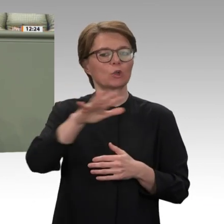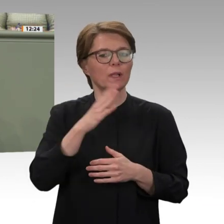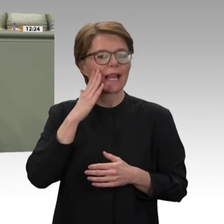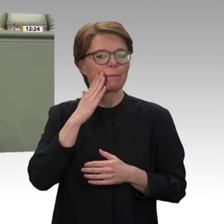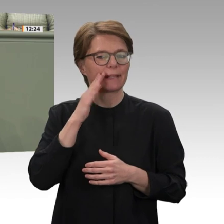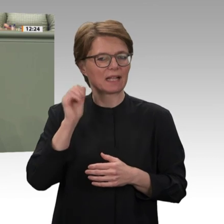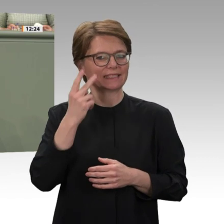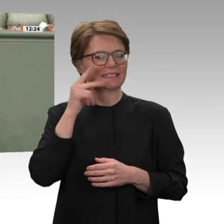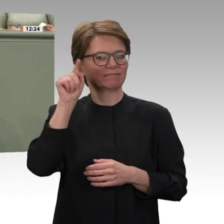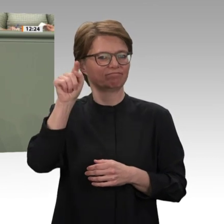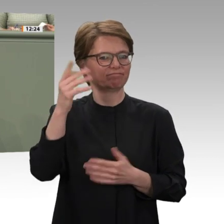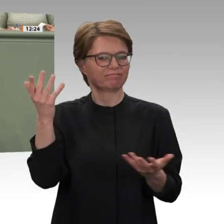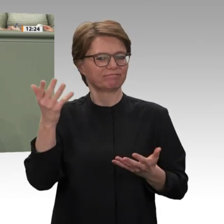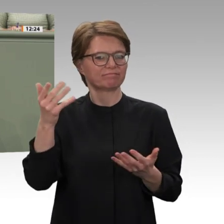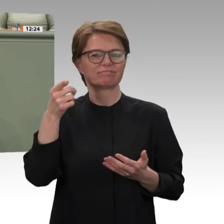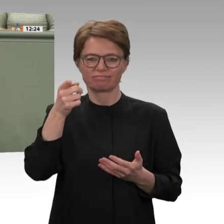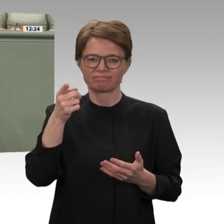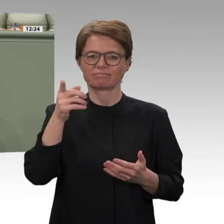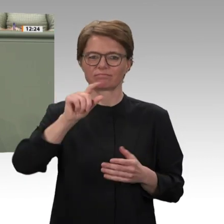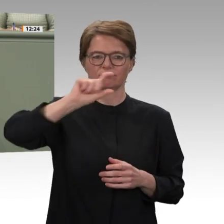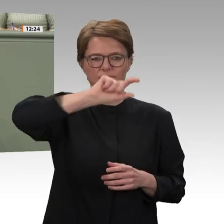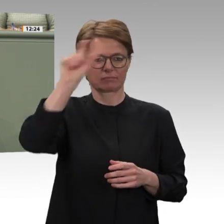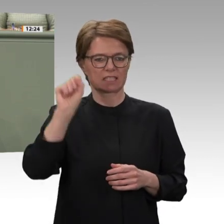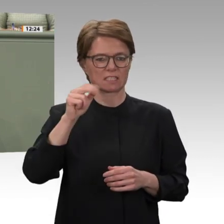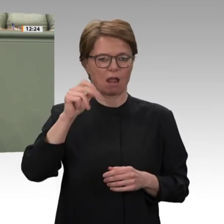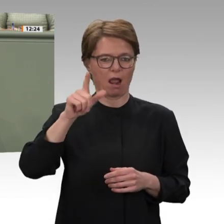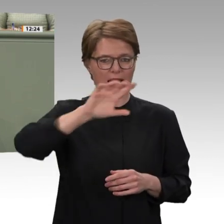teilweise unterbunden oder zunichtegemacht werden. Deshalb möchte ich an uns alle